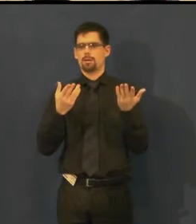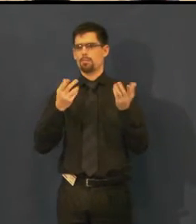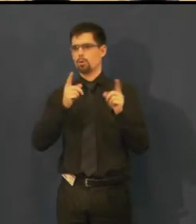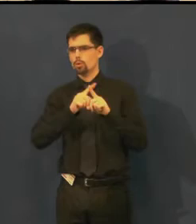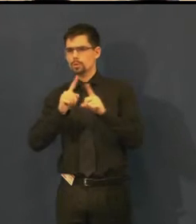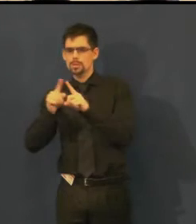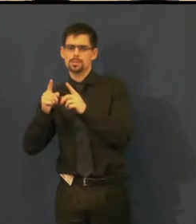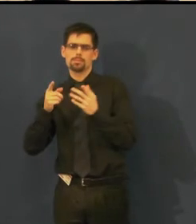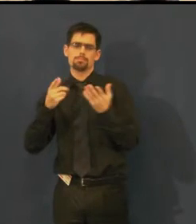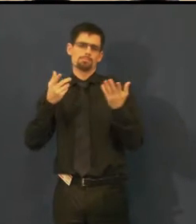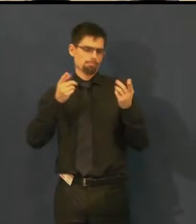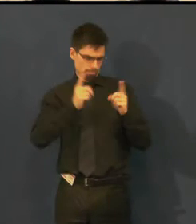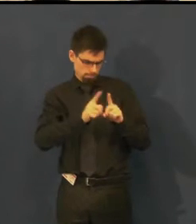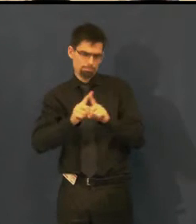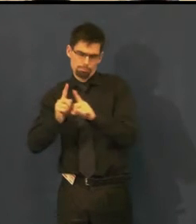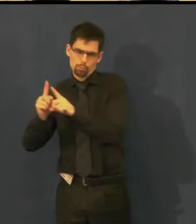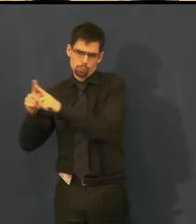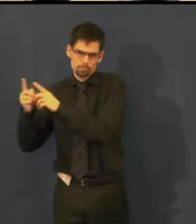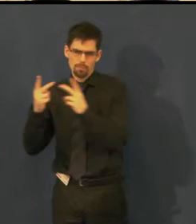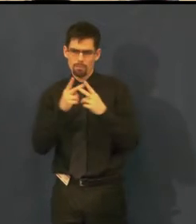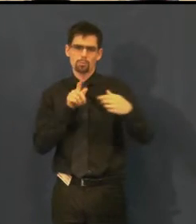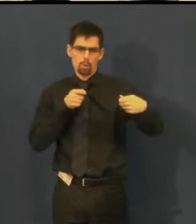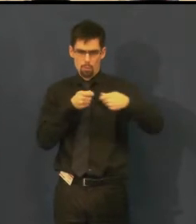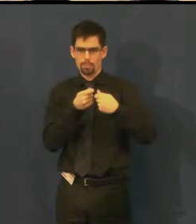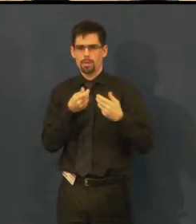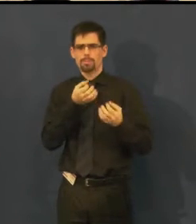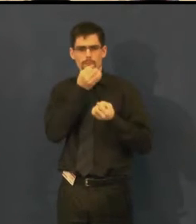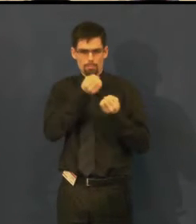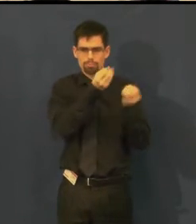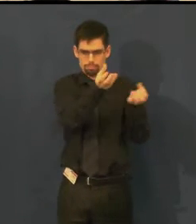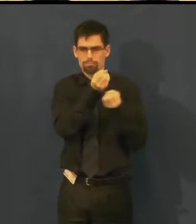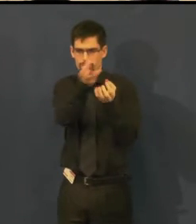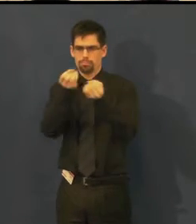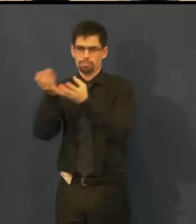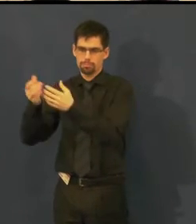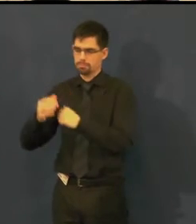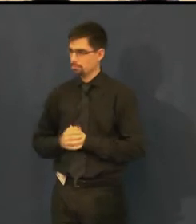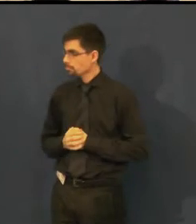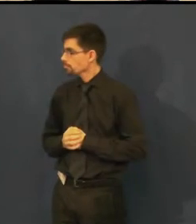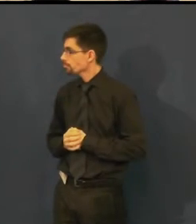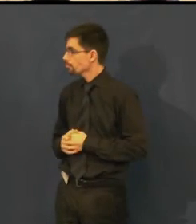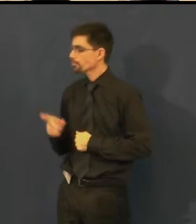Ty termíny otitulkovaných představení, podle toho, jak to vzniká v divadle,